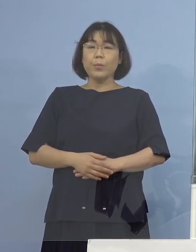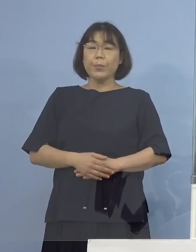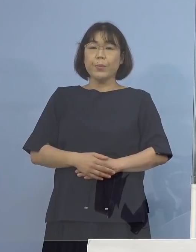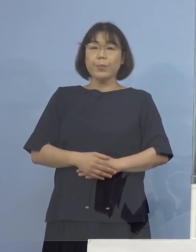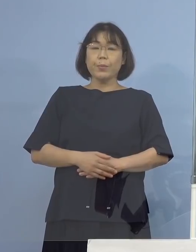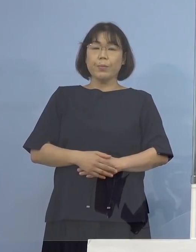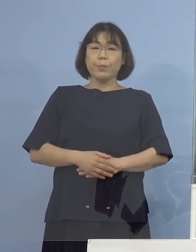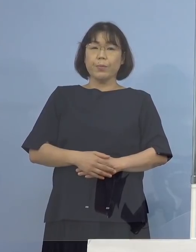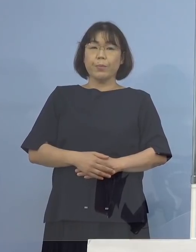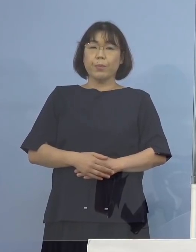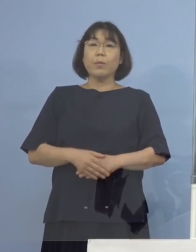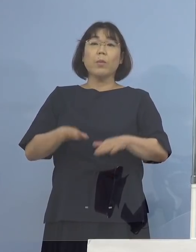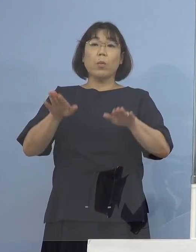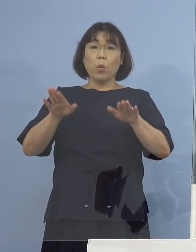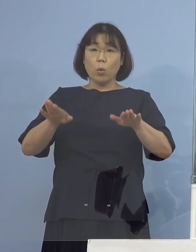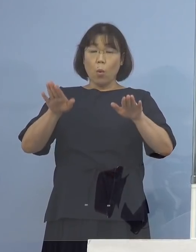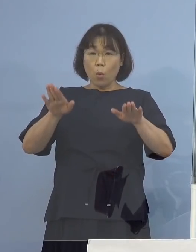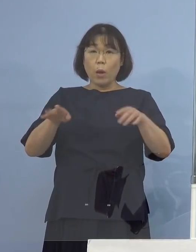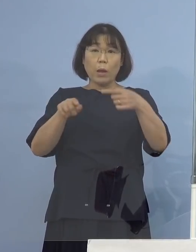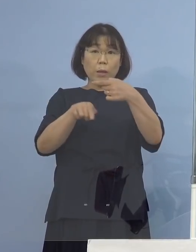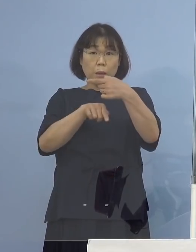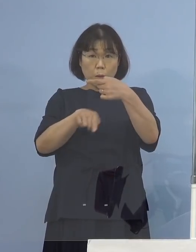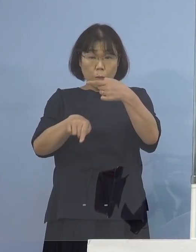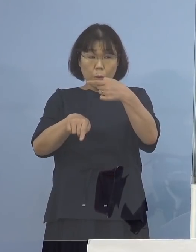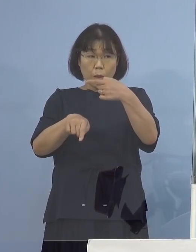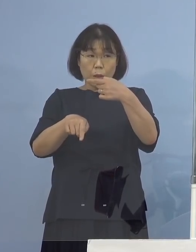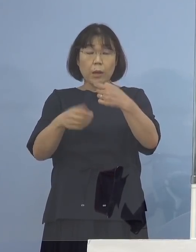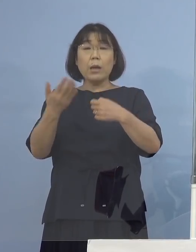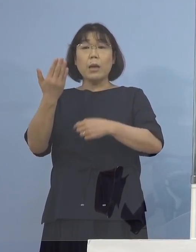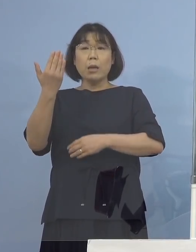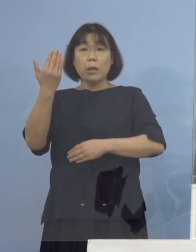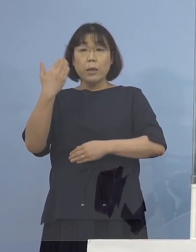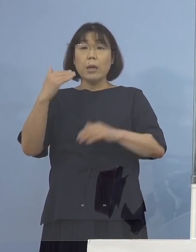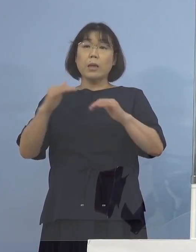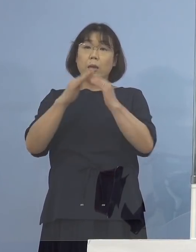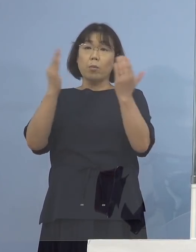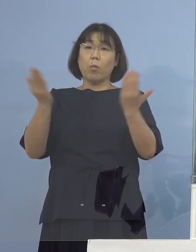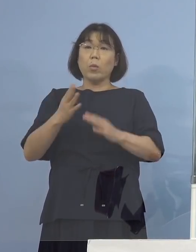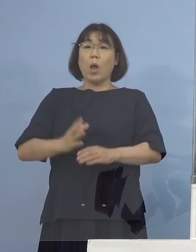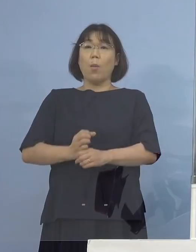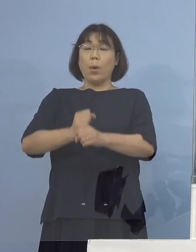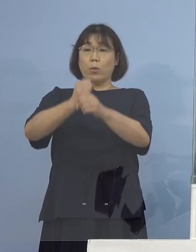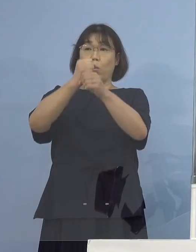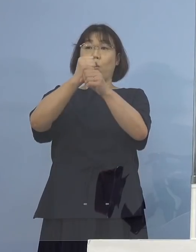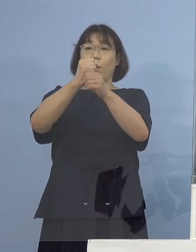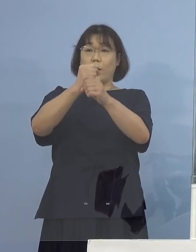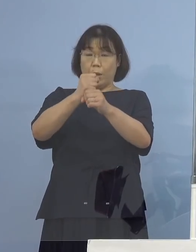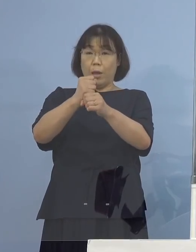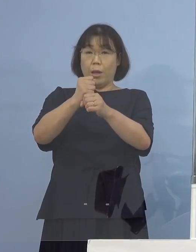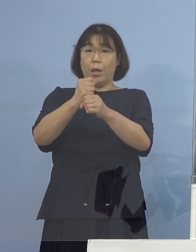そして今回のお一人 先ほど全体をまとめてこの2例も含めての